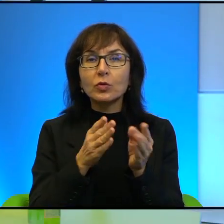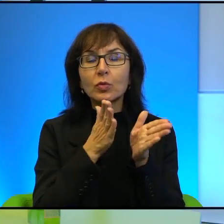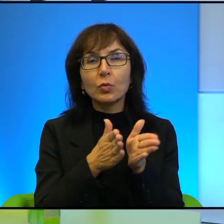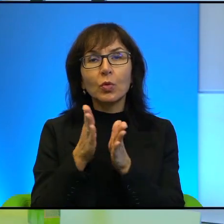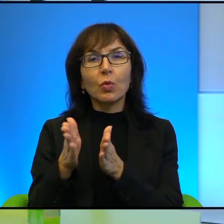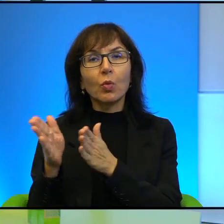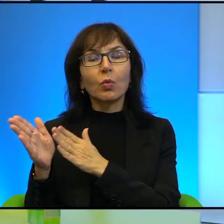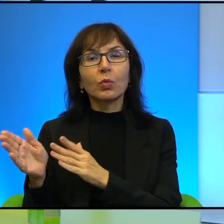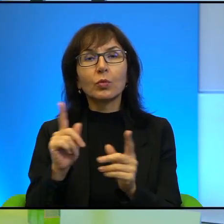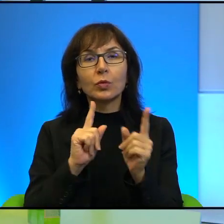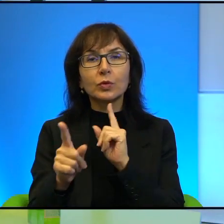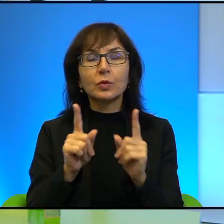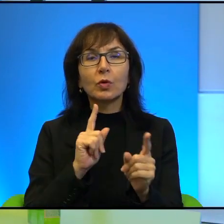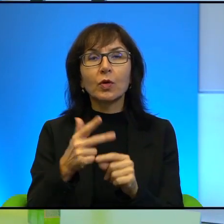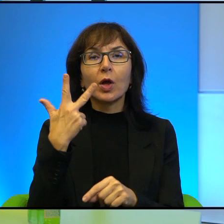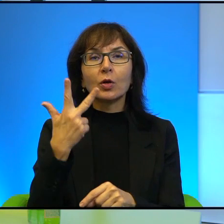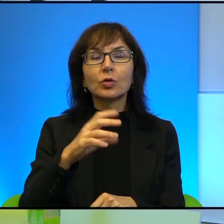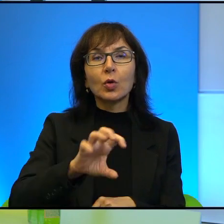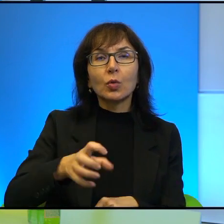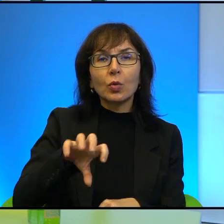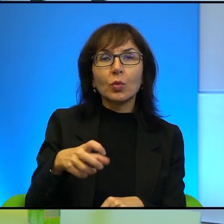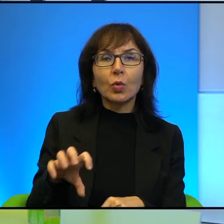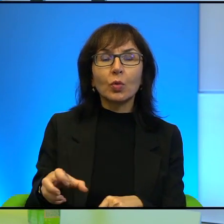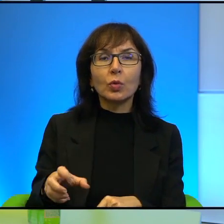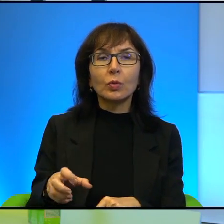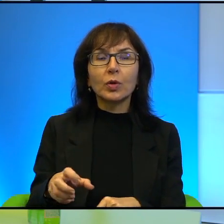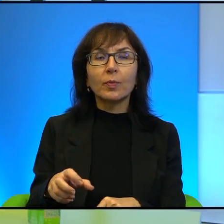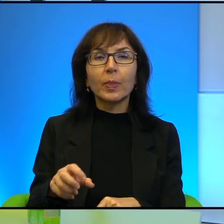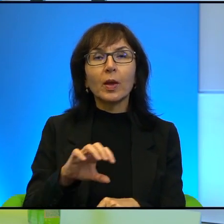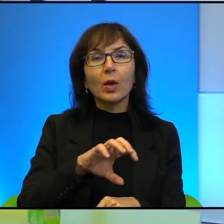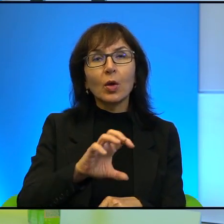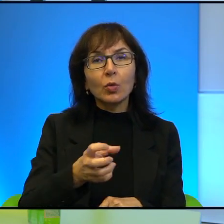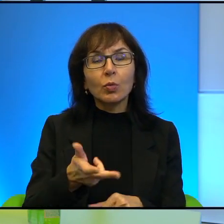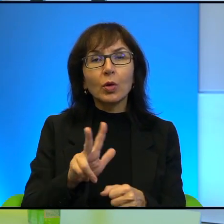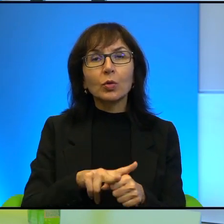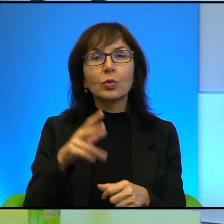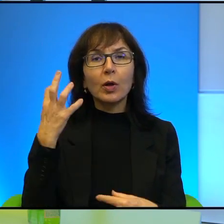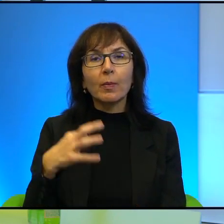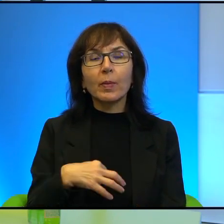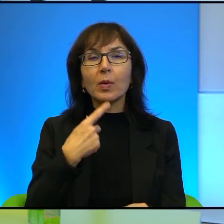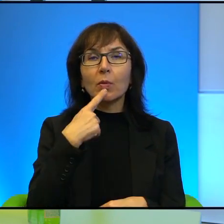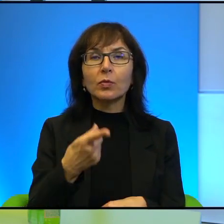w tej rozmowie, na takie 3 grupy tak myślę. Ta grupa, którą Pan, o której Pan wspomniał, można by było ją określić